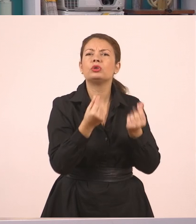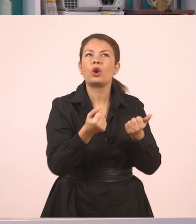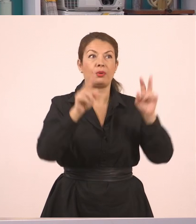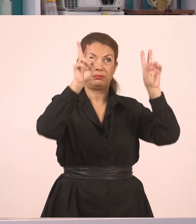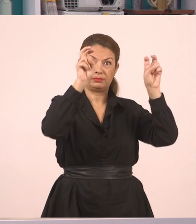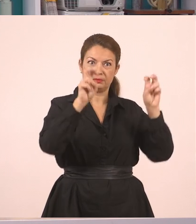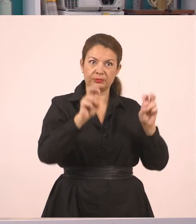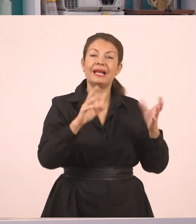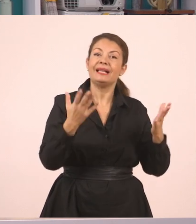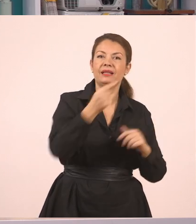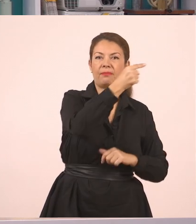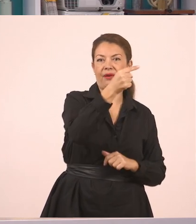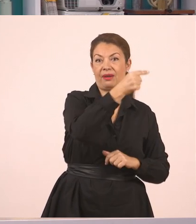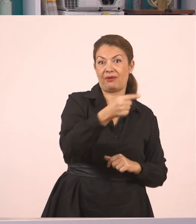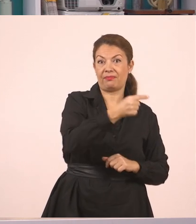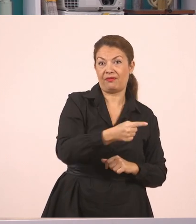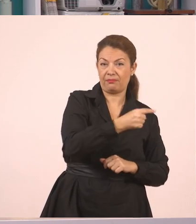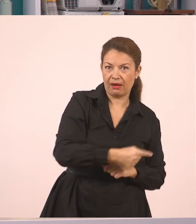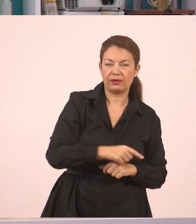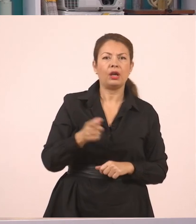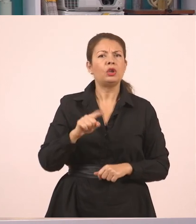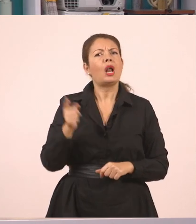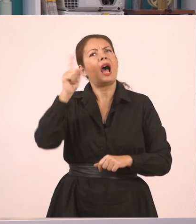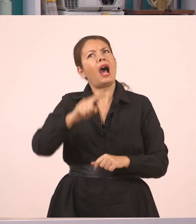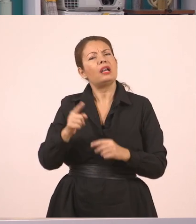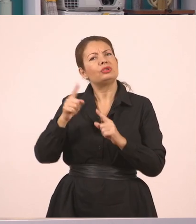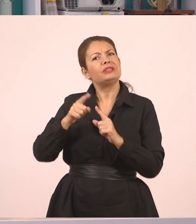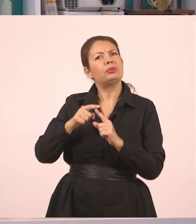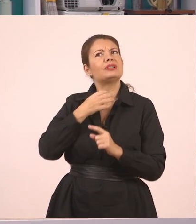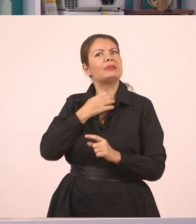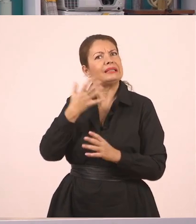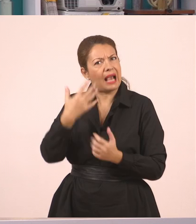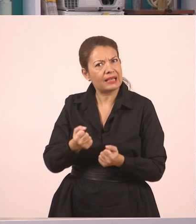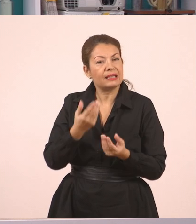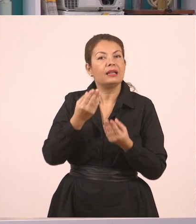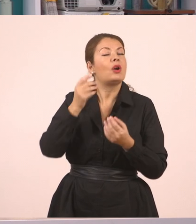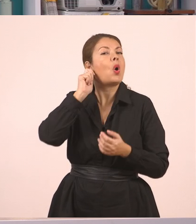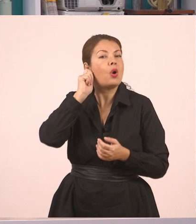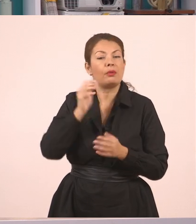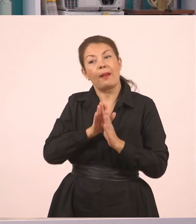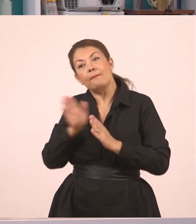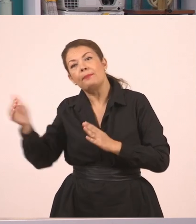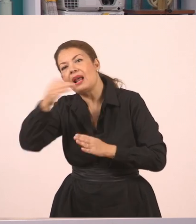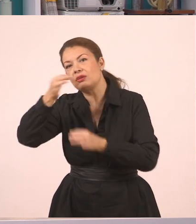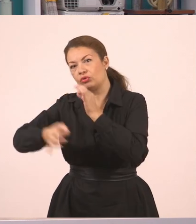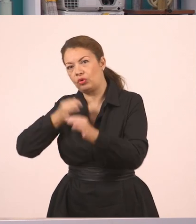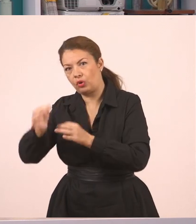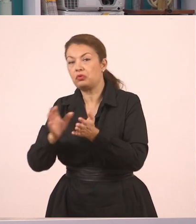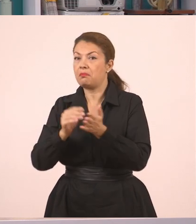Τώρα ποιος είναι ο πλάγιος λόγος; Πλάγιος λόγος είναι, παιδιά, εάν εγώ μεταφέρω τα λόγια που άκουσα,